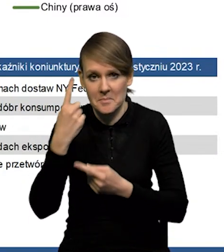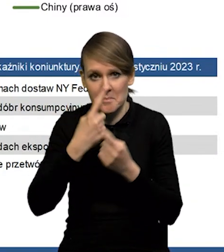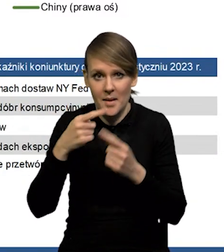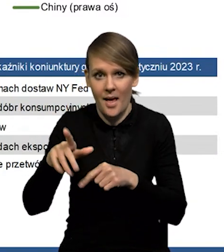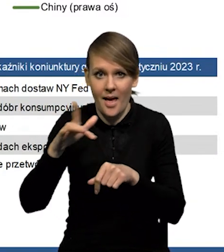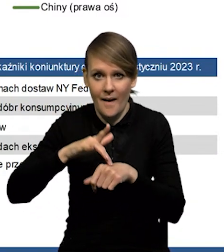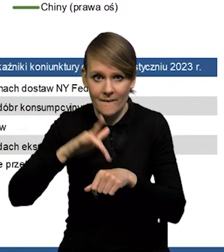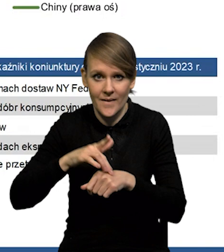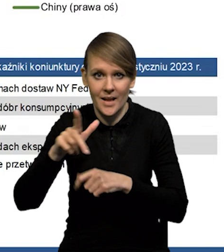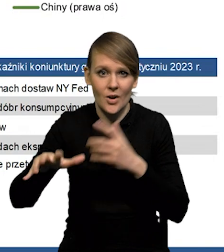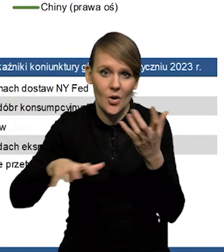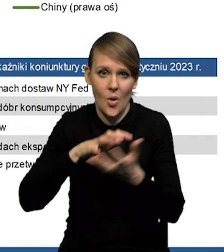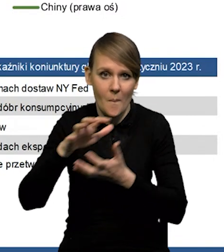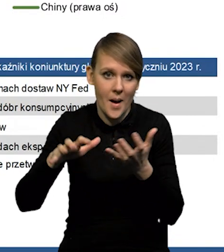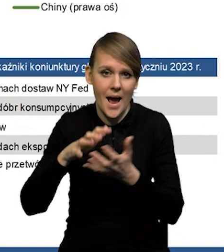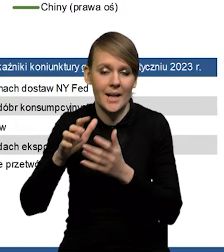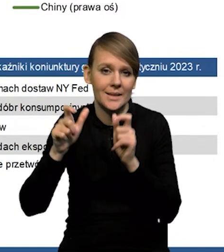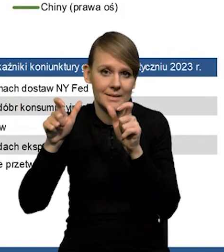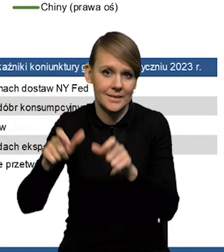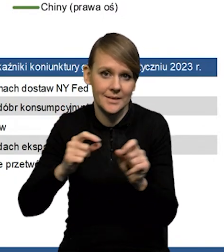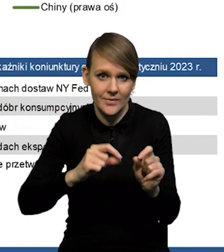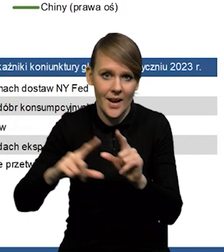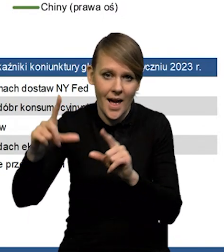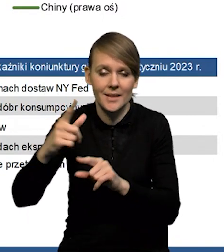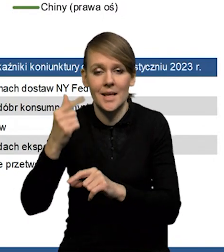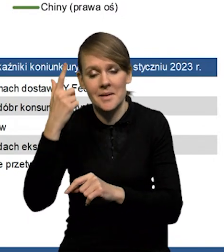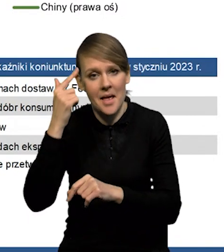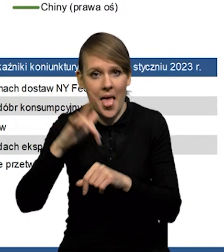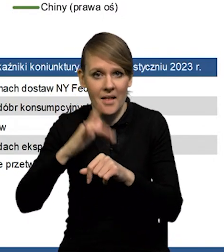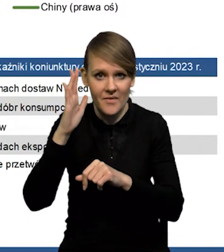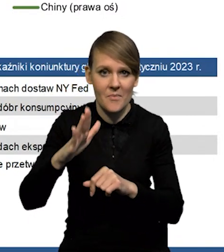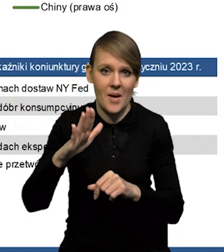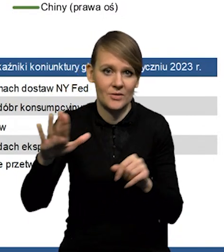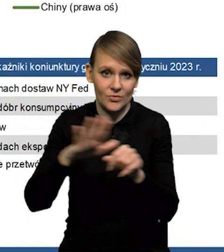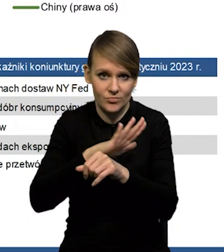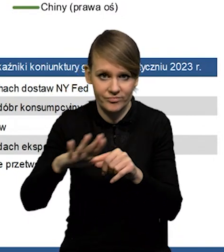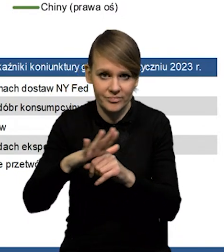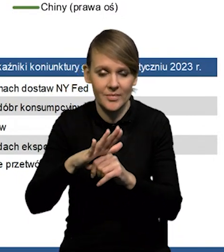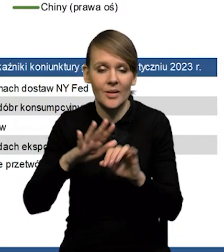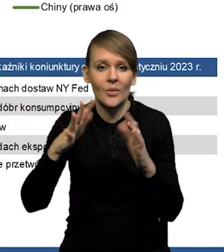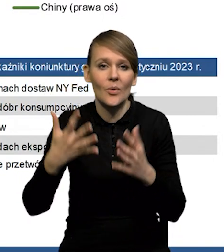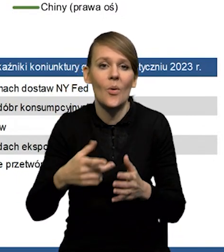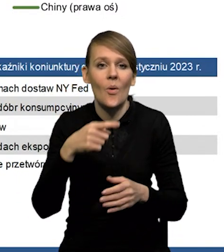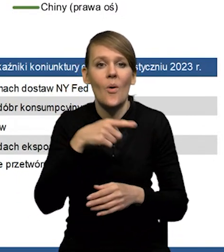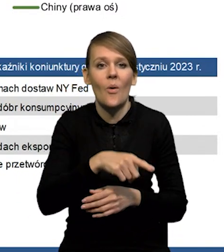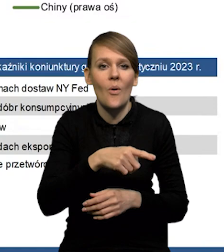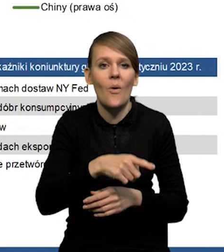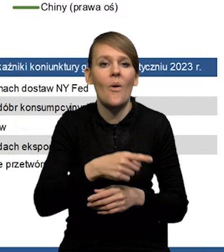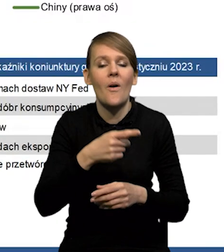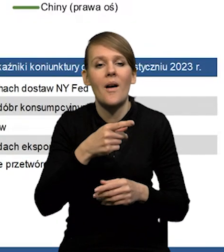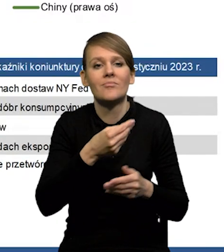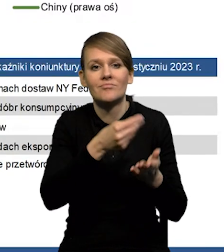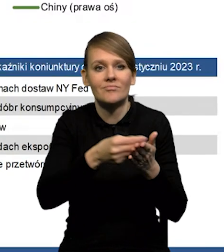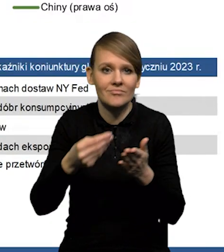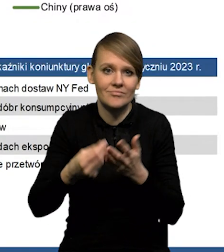z punktu widzenia tej globalnej presji inflacyjnej będą się równoważyły, to znaczy to, co powoduje, że ten popyt na surowce może być trochę mniejszy,